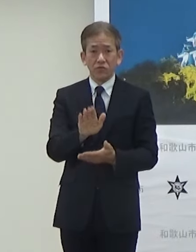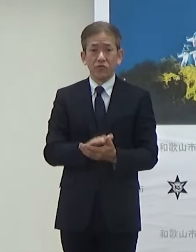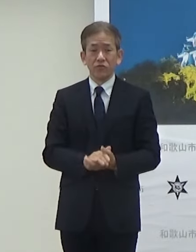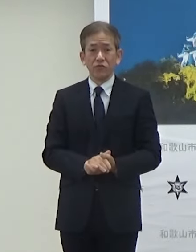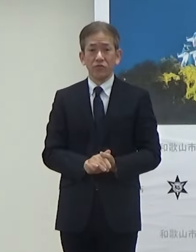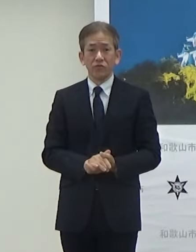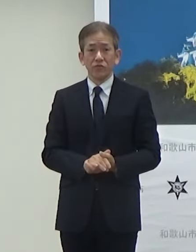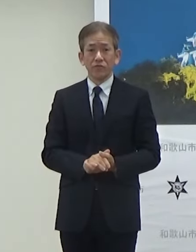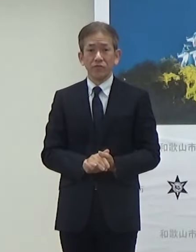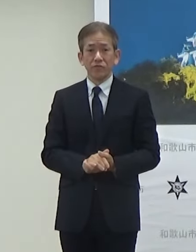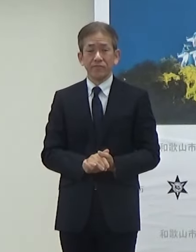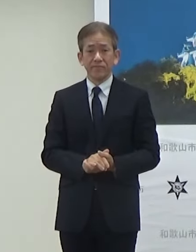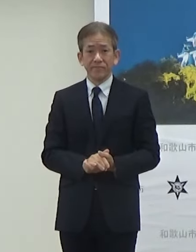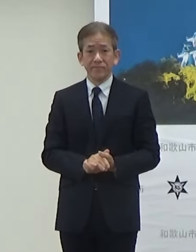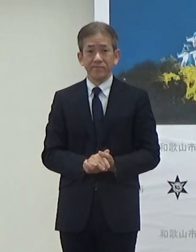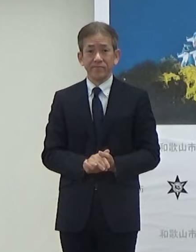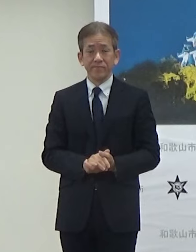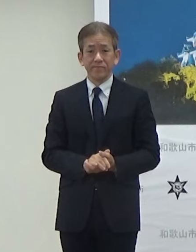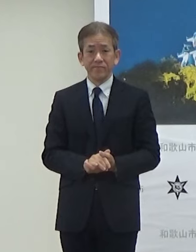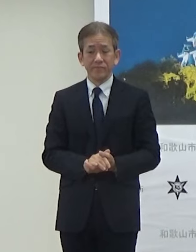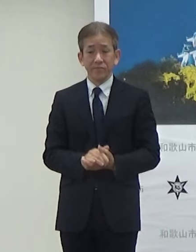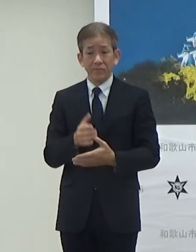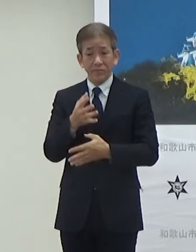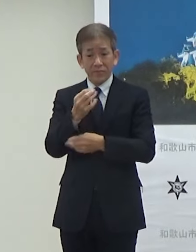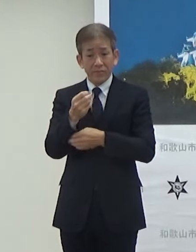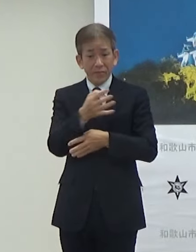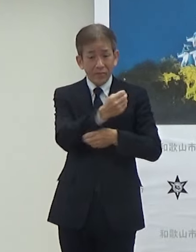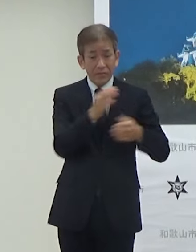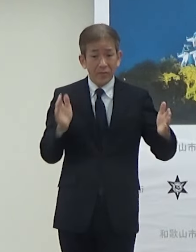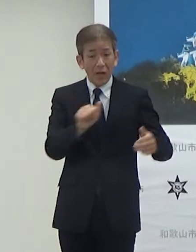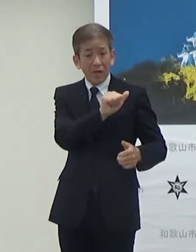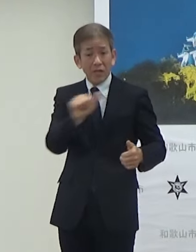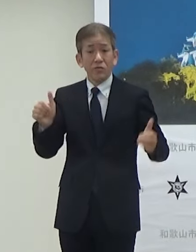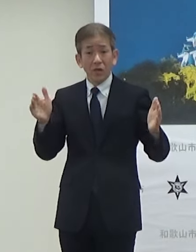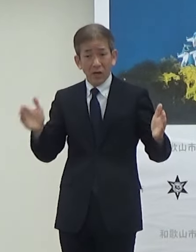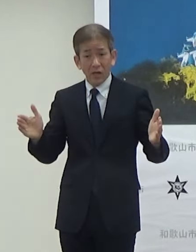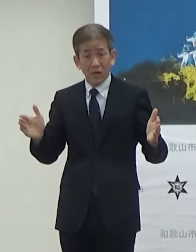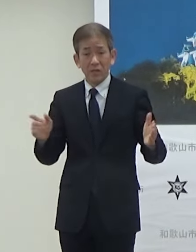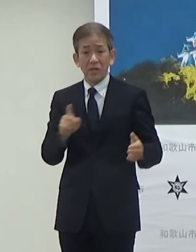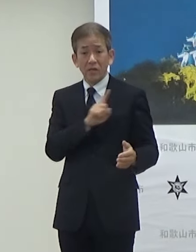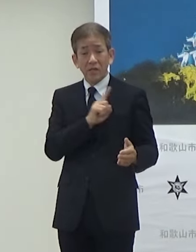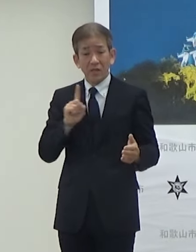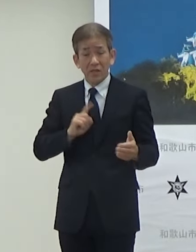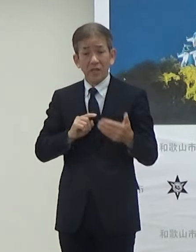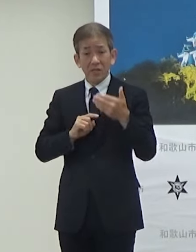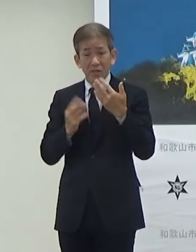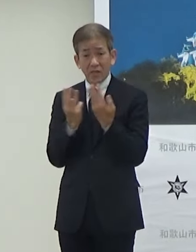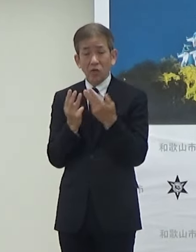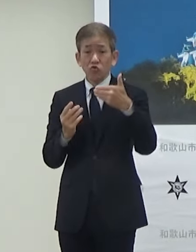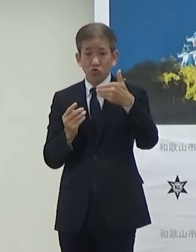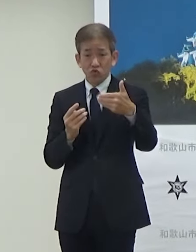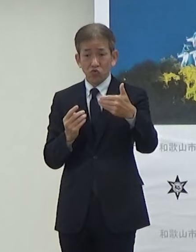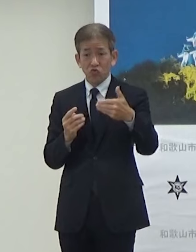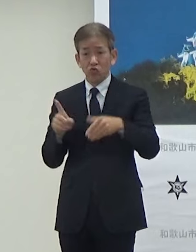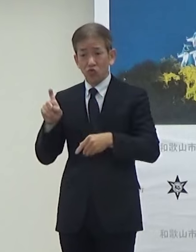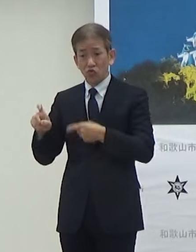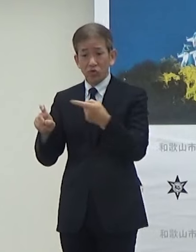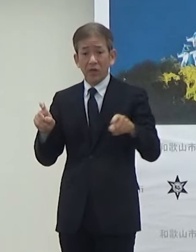期間は5日間ですけど1日あたり9便で10時から21時